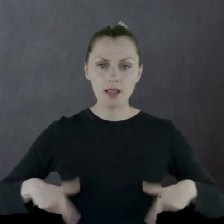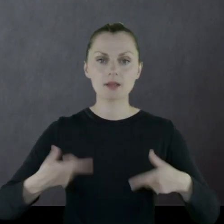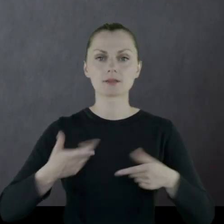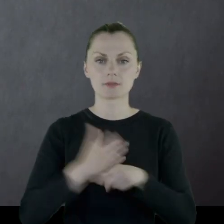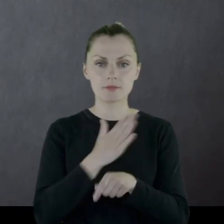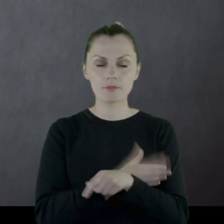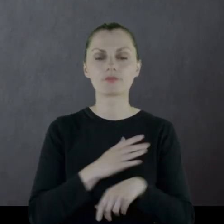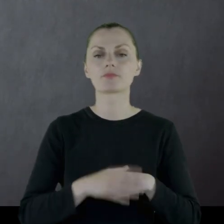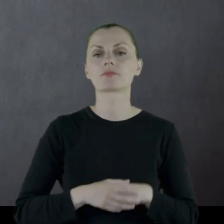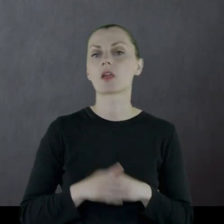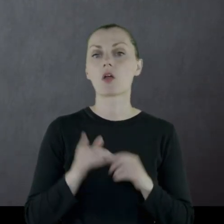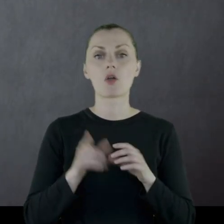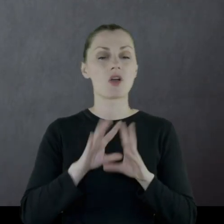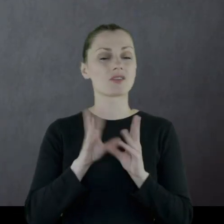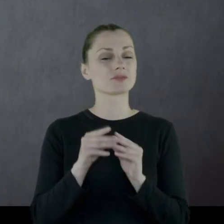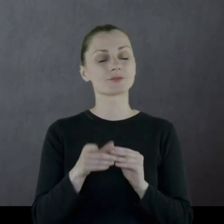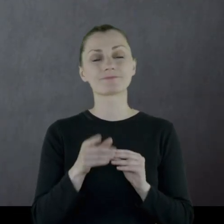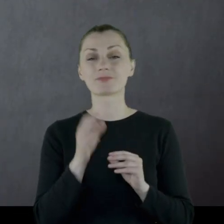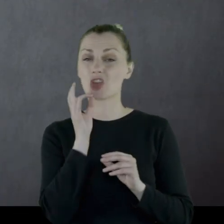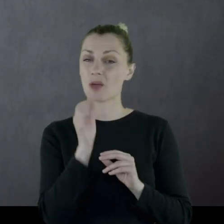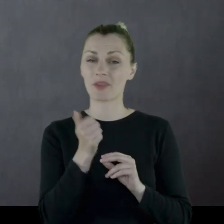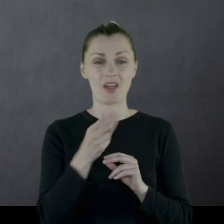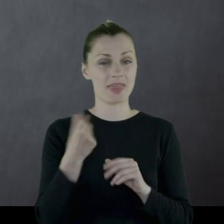Dodał, że wszystko było w nie najlepszym stanie.